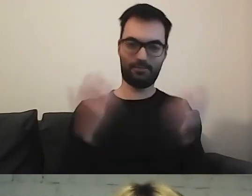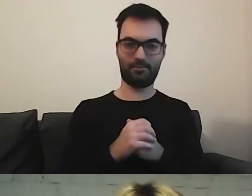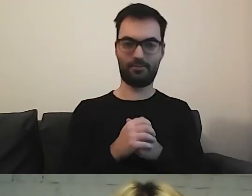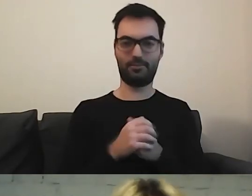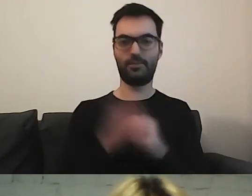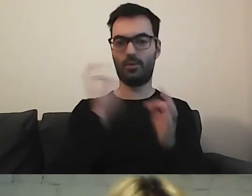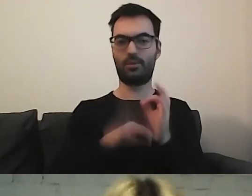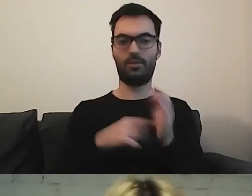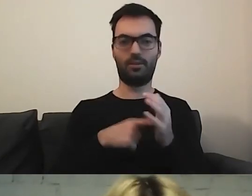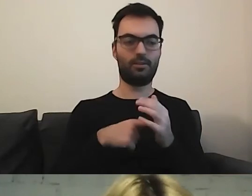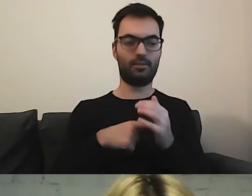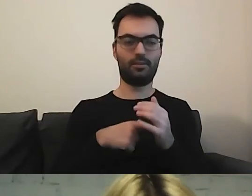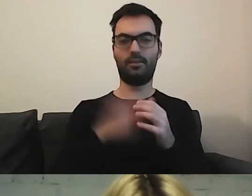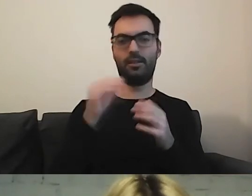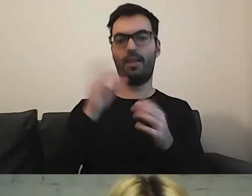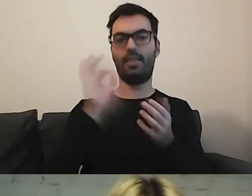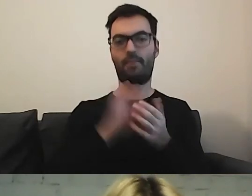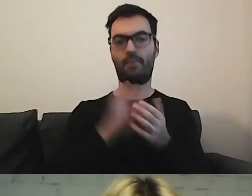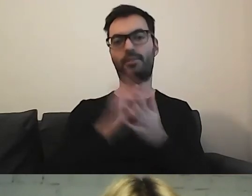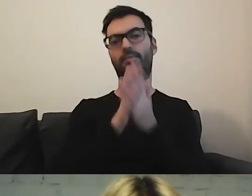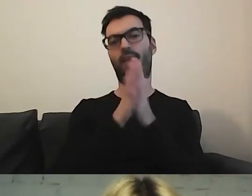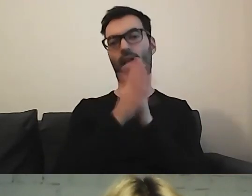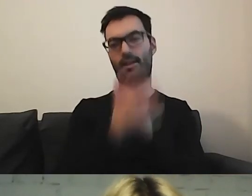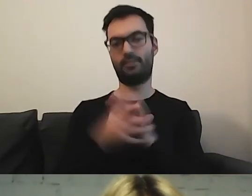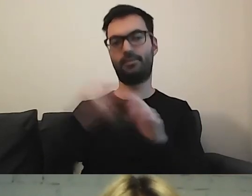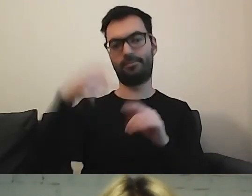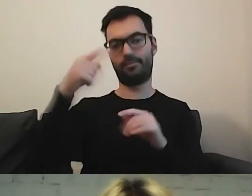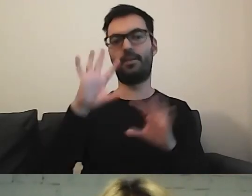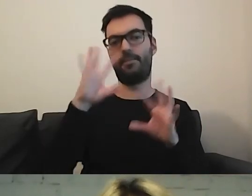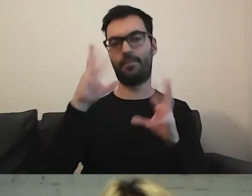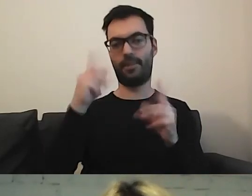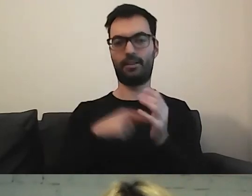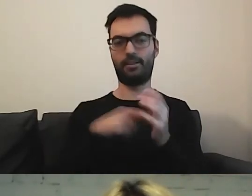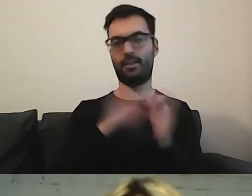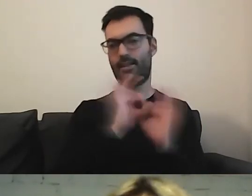MAŁGORZATA: To pewnie też będzie ewoluować. Za jakiś czas będziemy mieli piękną, idealną nazwę.